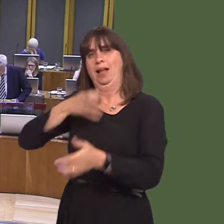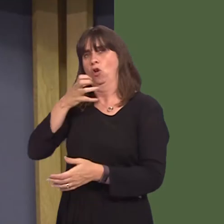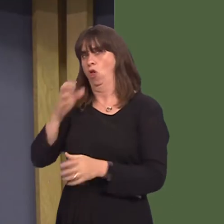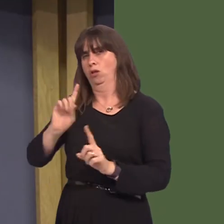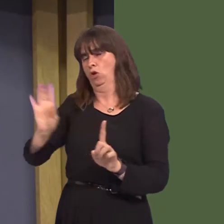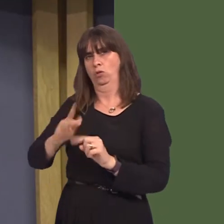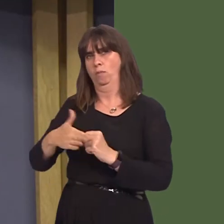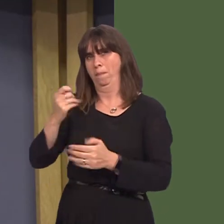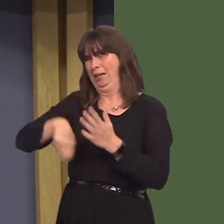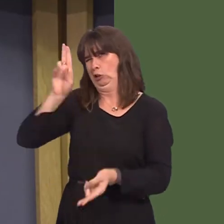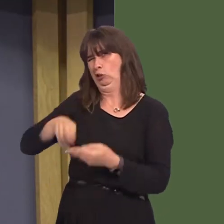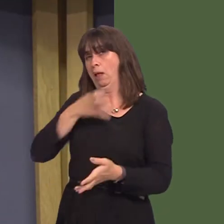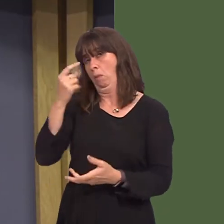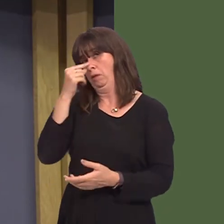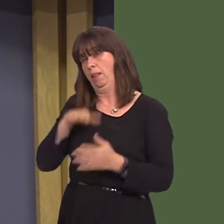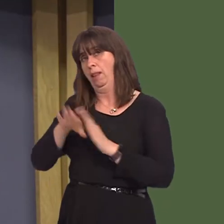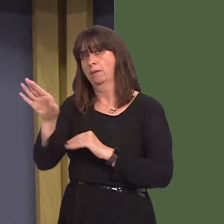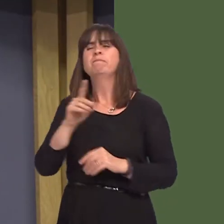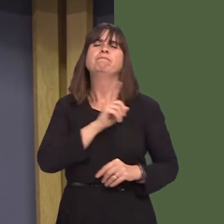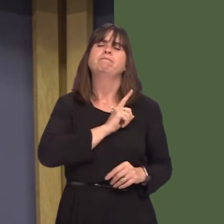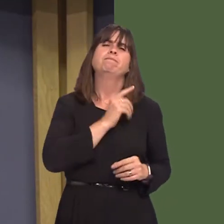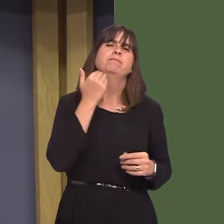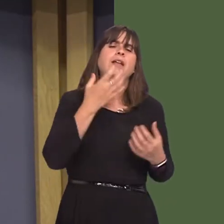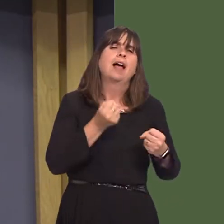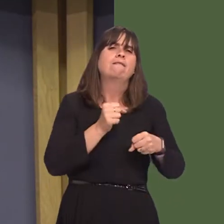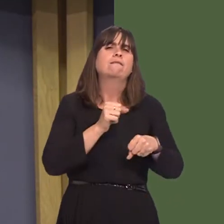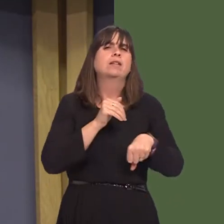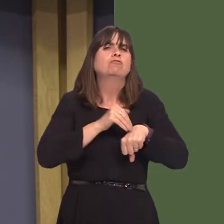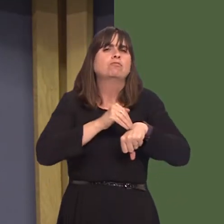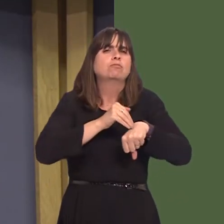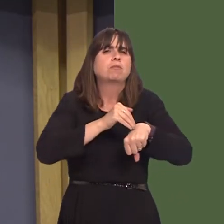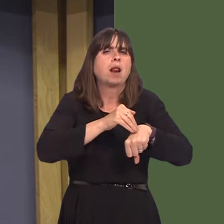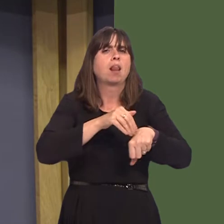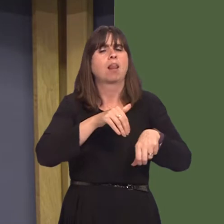of a scheme where first-time offenders for low-level crimes, including 'drunk and disorderly',